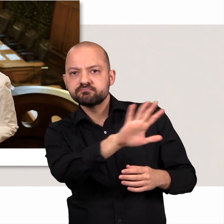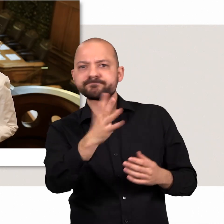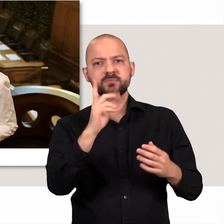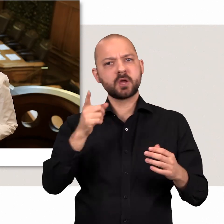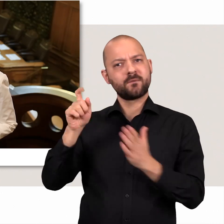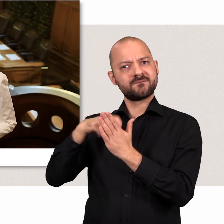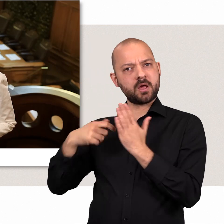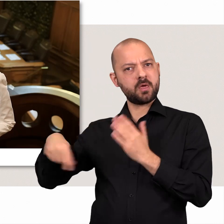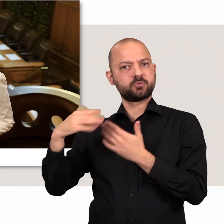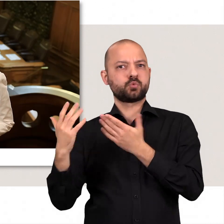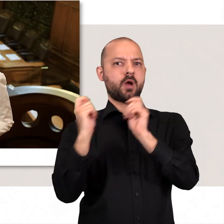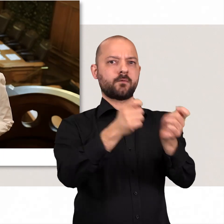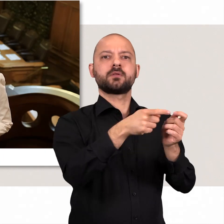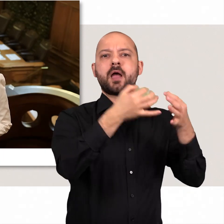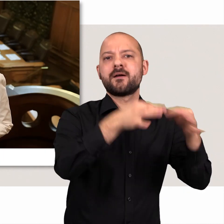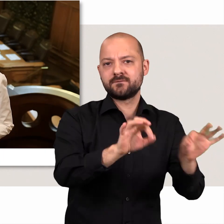und den Auftrag ihrer Wählerinnen und Wähler auch wirklich erfüllen können.